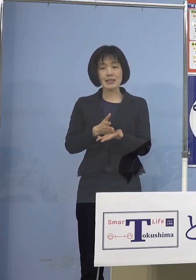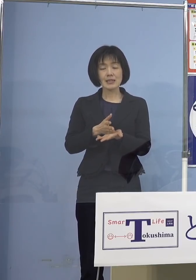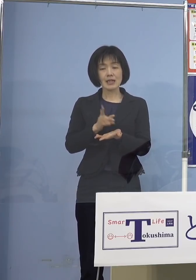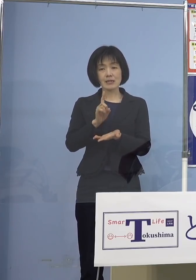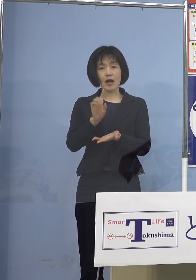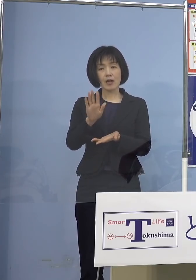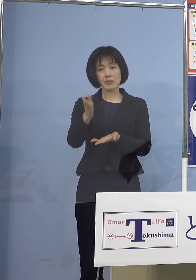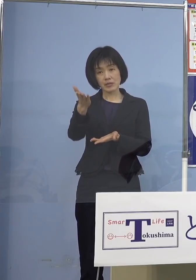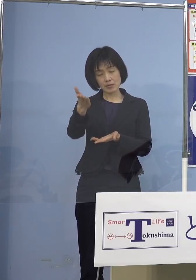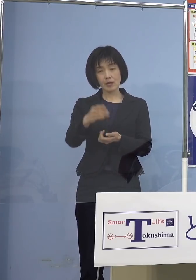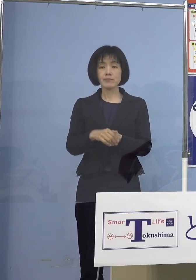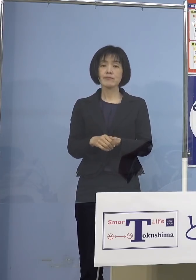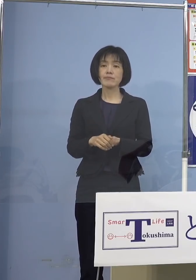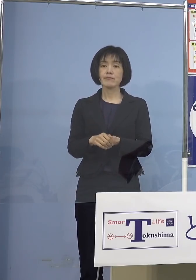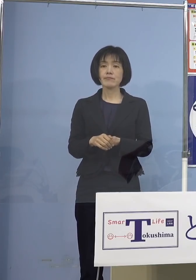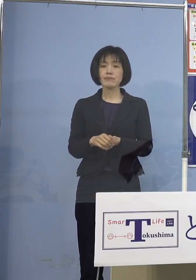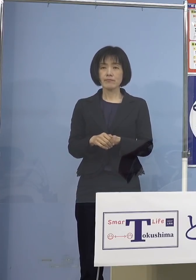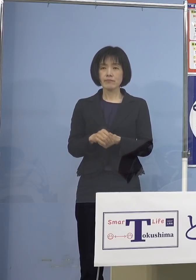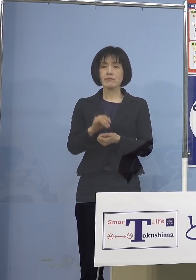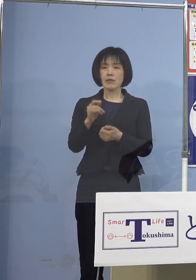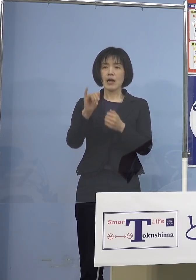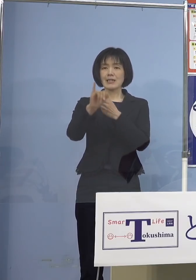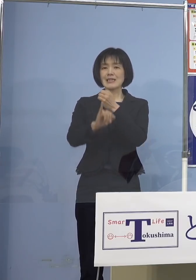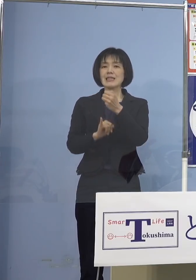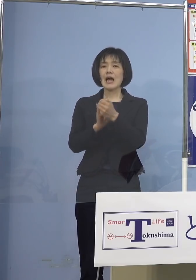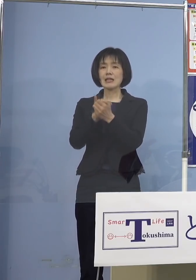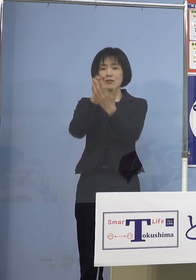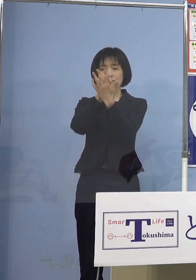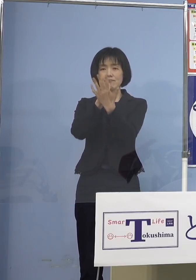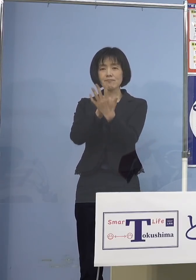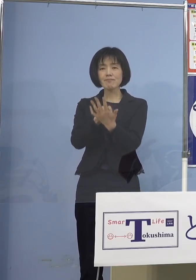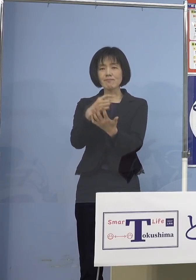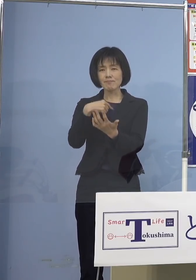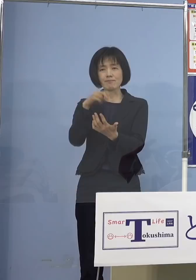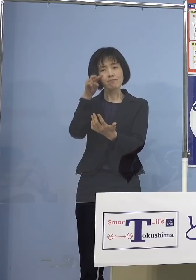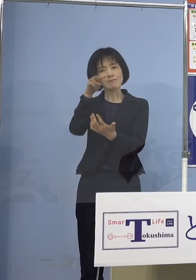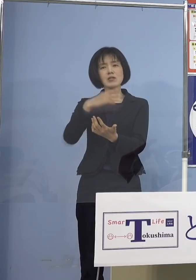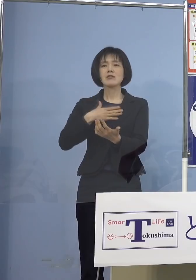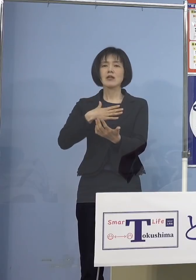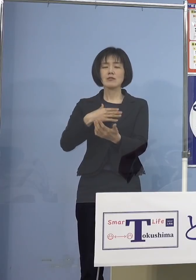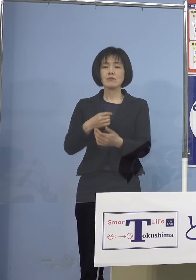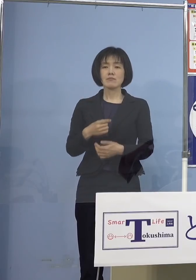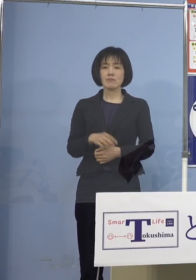（知事） ネット上で私も 拝見はしているんですけれどね 「私は小児科の先生です」と